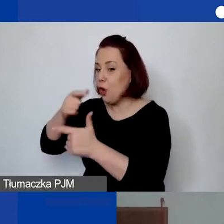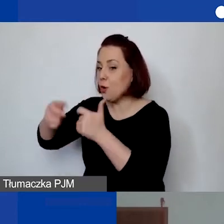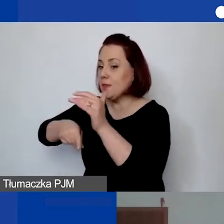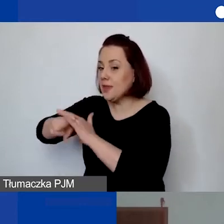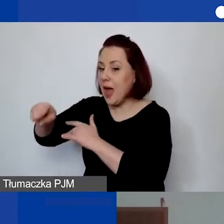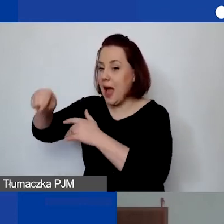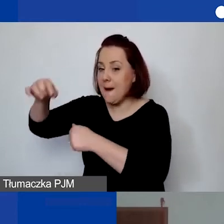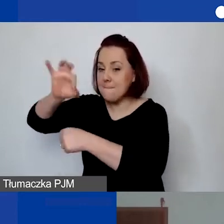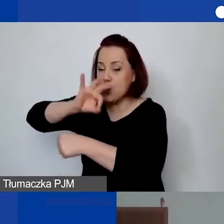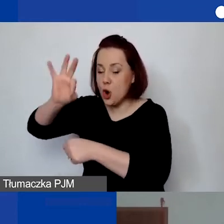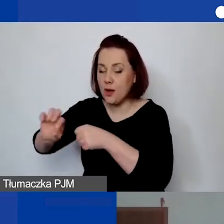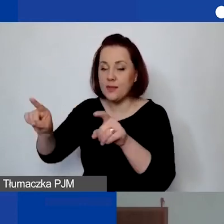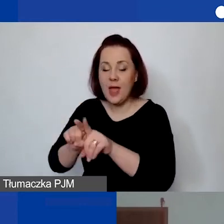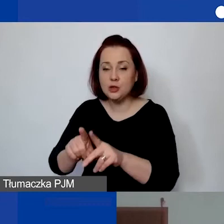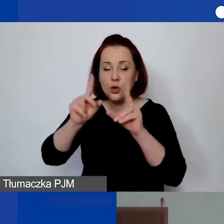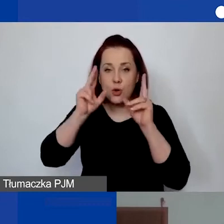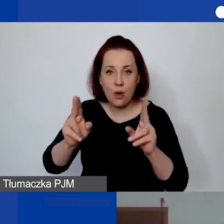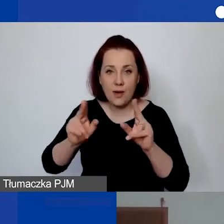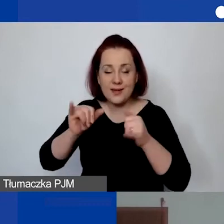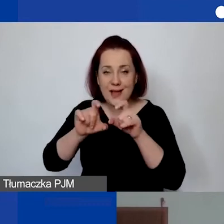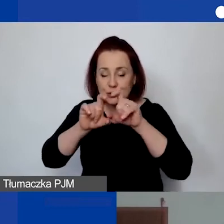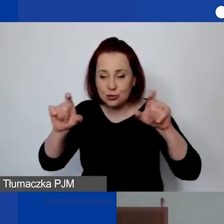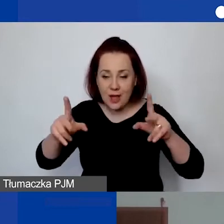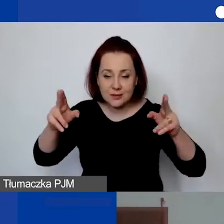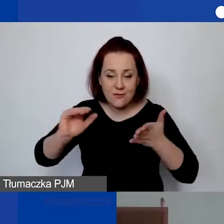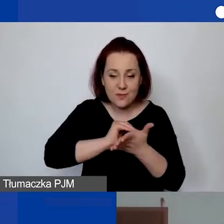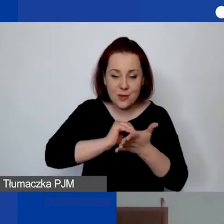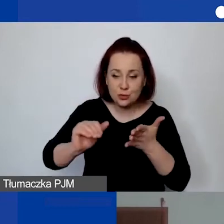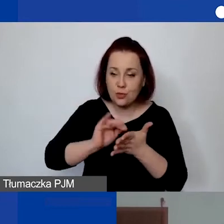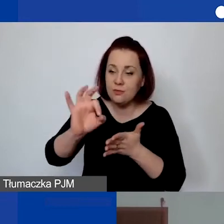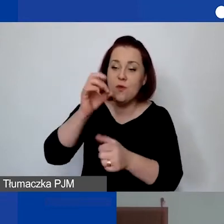jaki czas w miesiącu będzie przeznaczony na realizację.